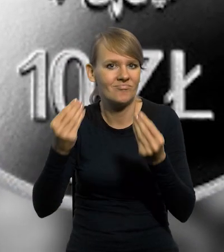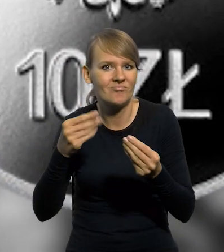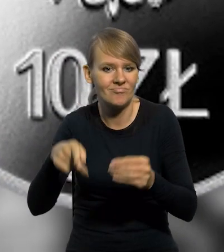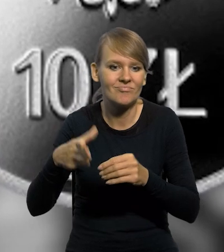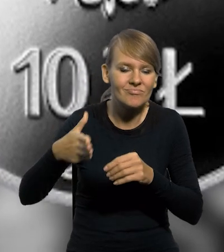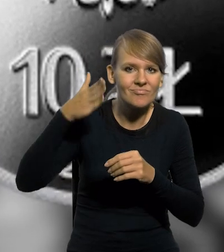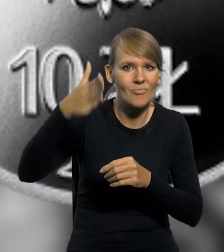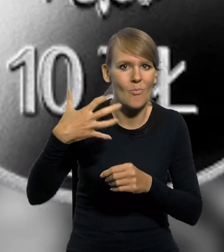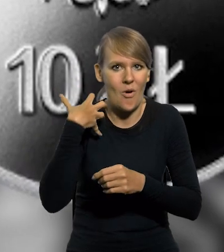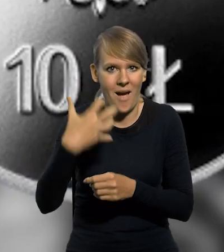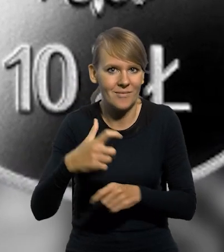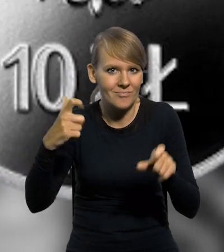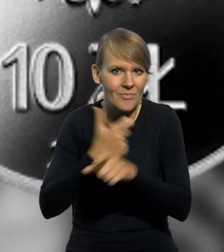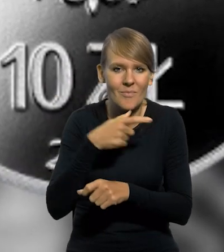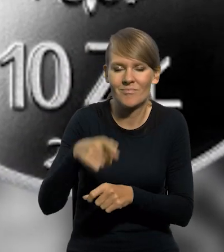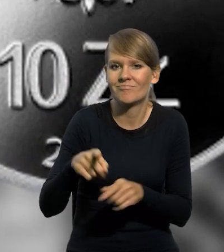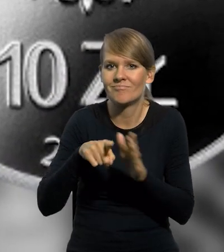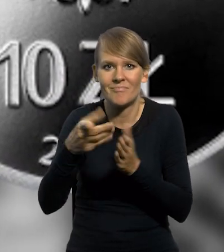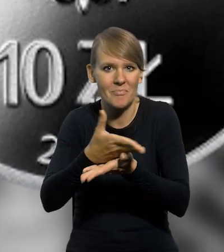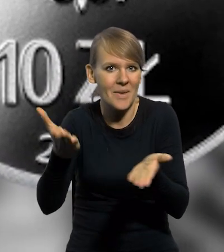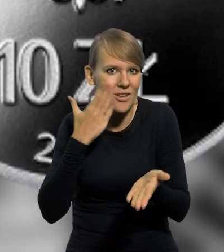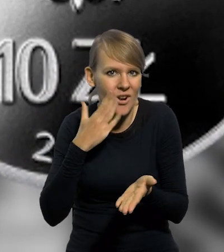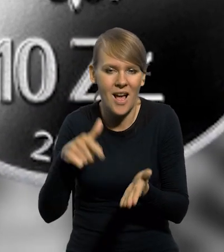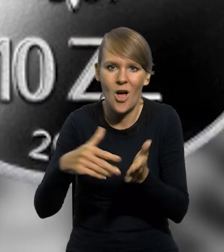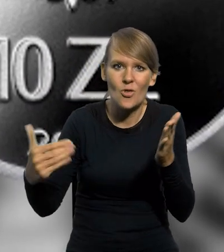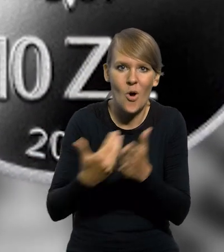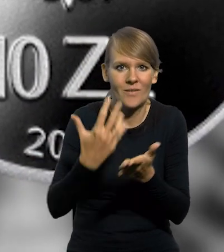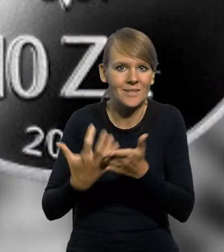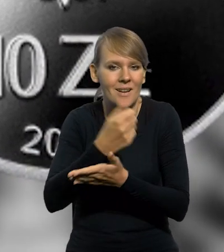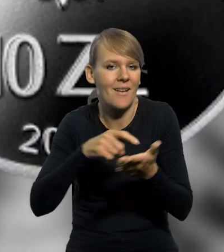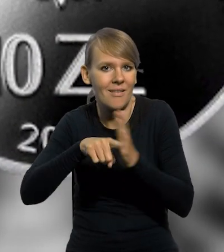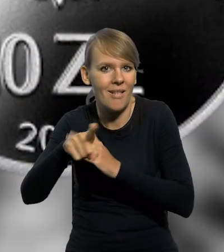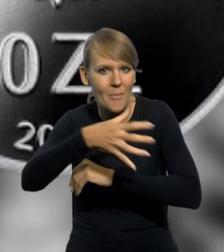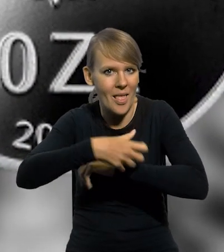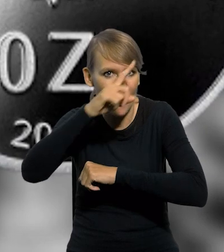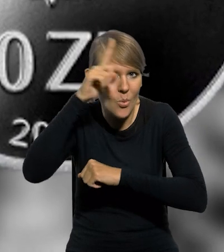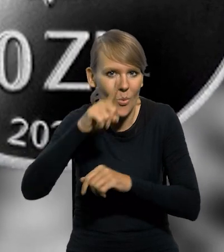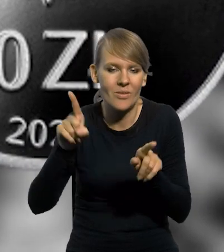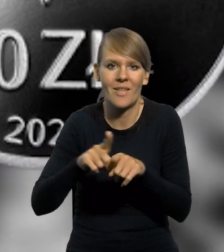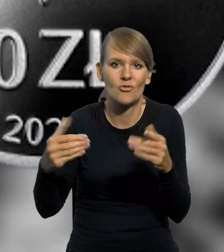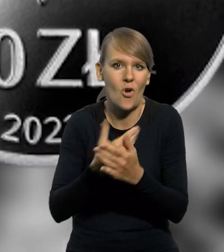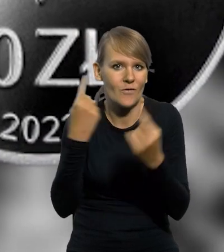to dobrobyt i pomyślność dla jego mieszkańców, to nowe źródło zarobku dla biednego ludu i nowa gałąź przemysłu,